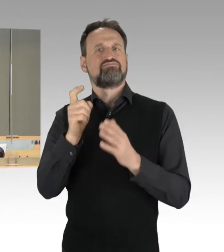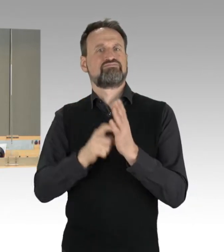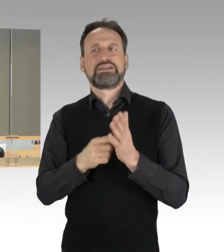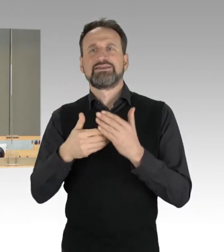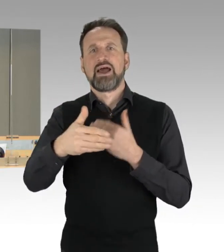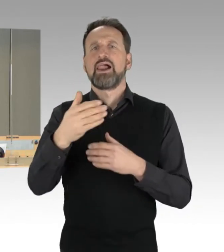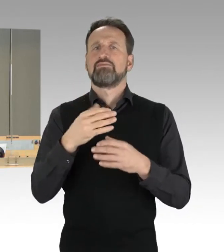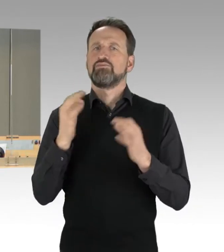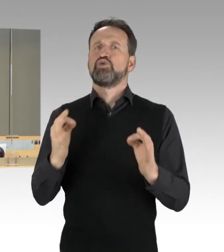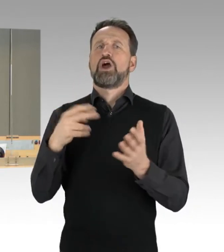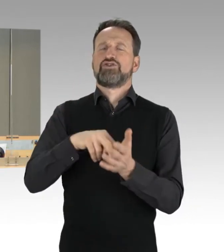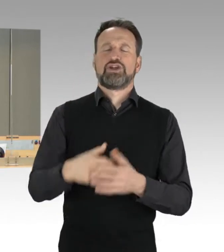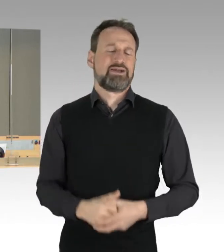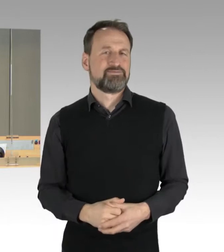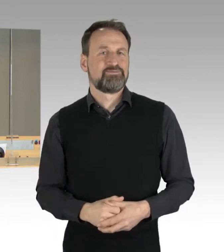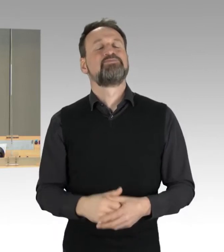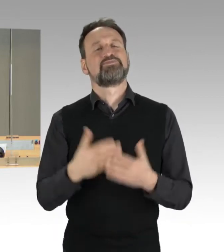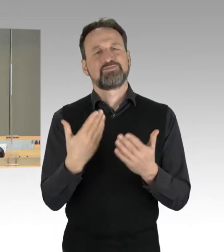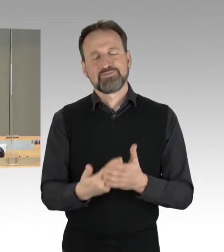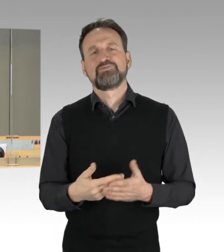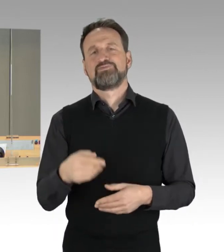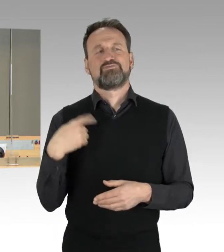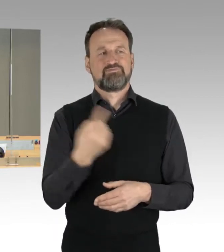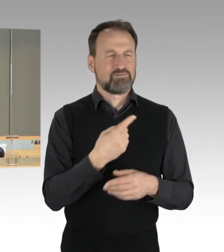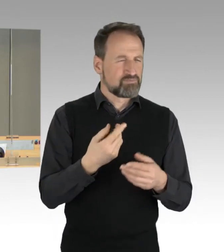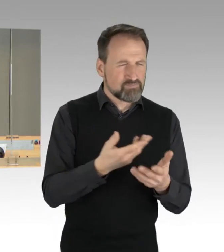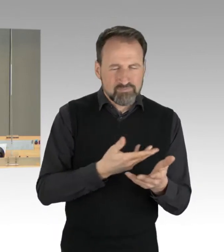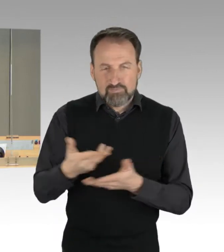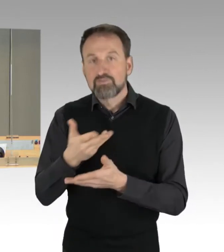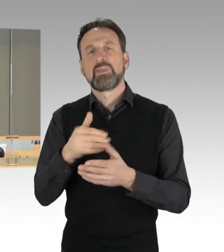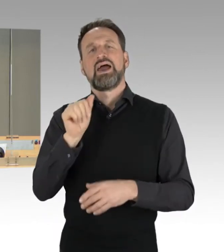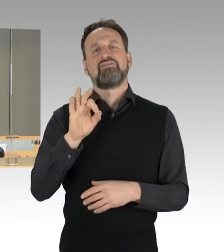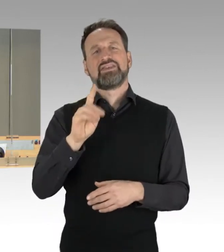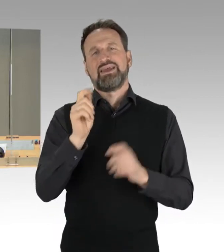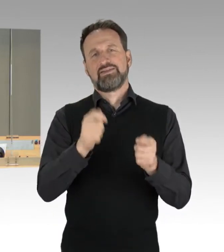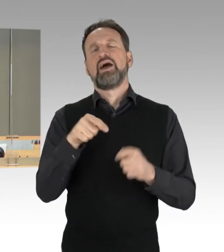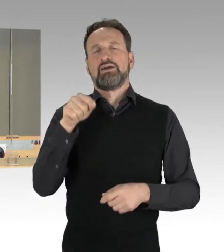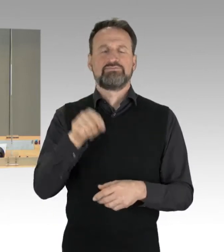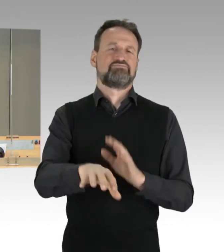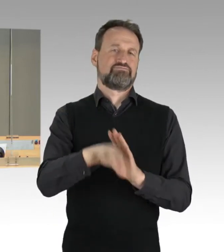Und somit werde ich gleich dieses Thema für die Aktuelle Stunde unter dem Tagesordnungspunkt eins aufrufen.